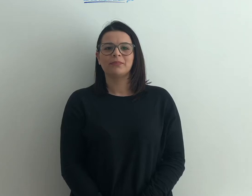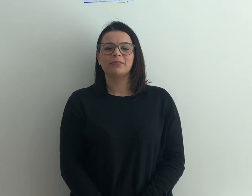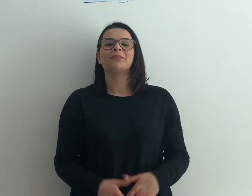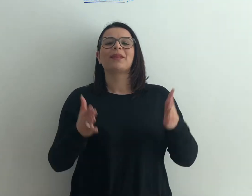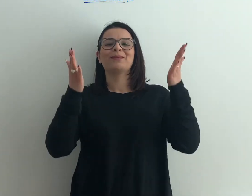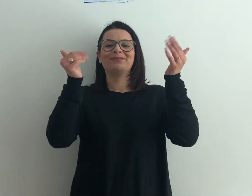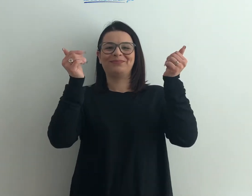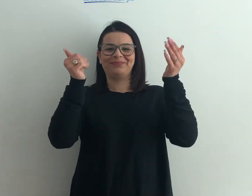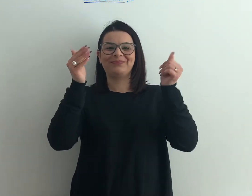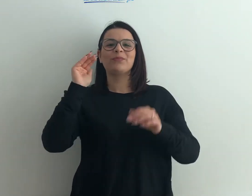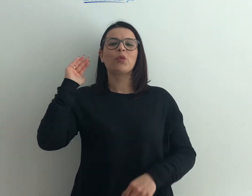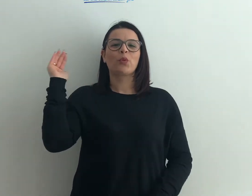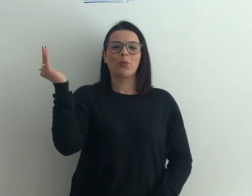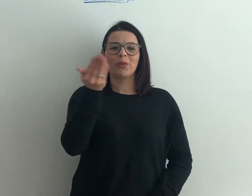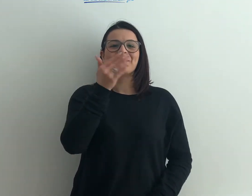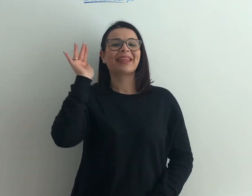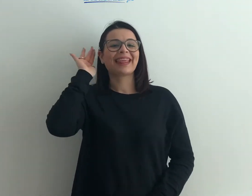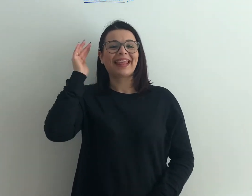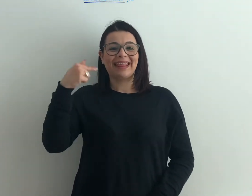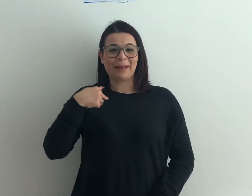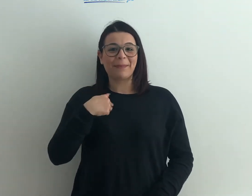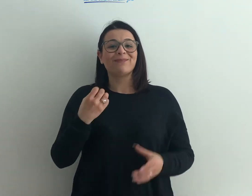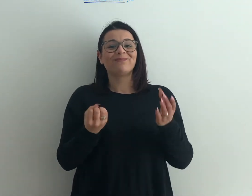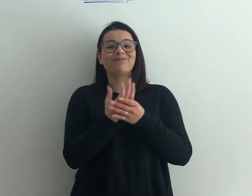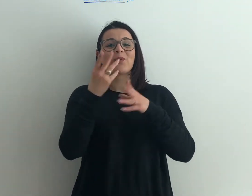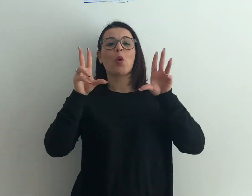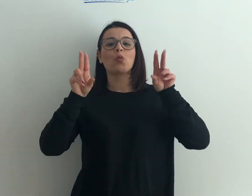Ciao a tutti IntendiMe ha realizzato una nuova